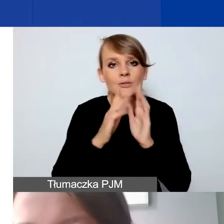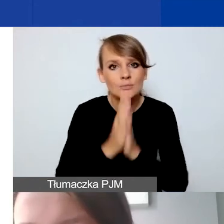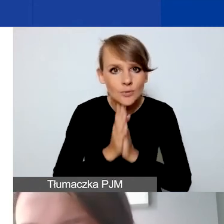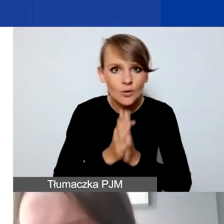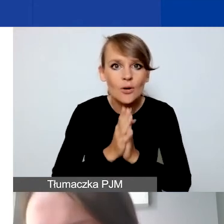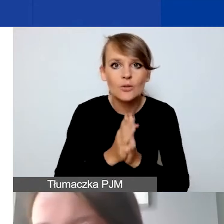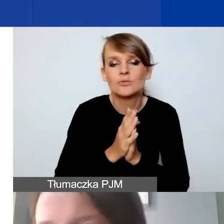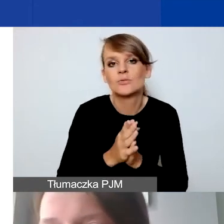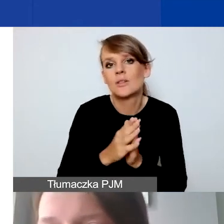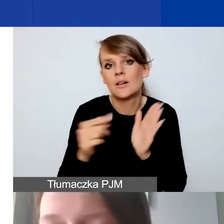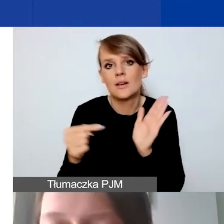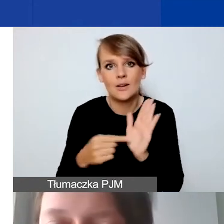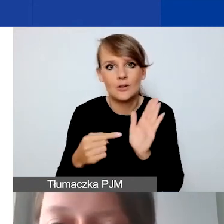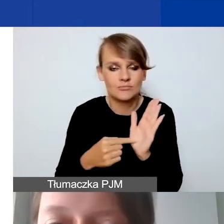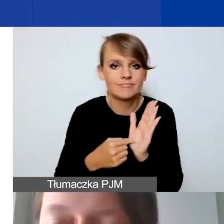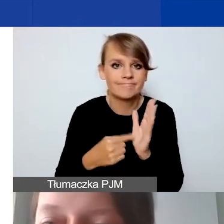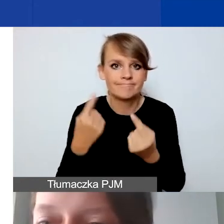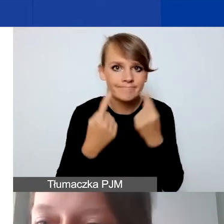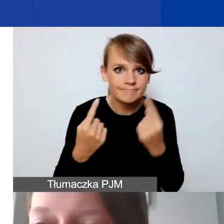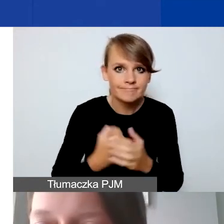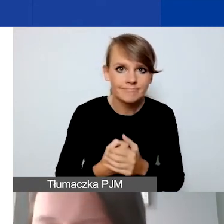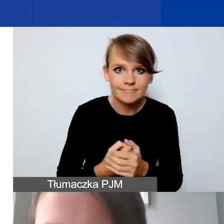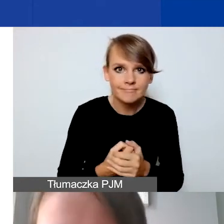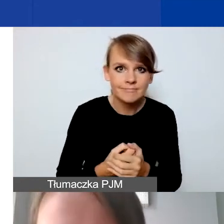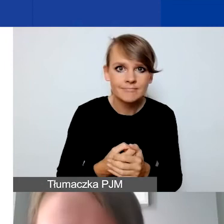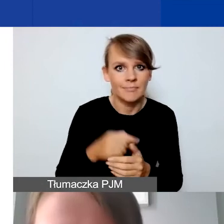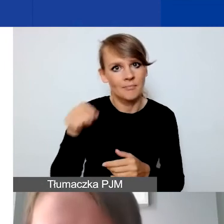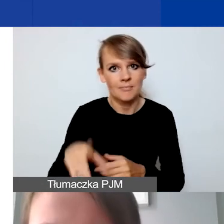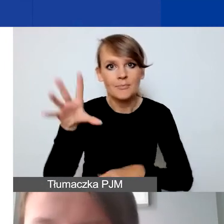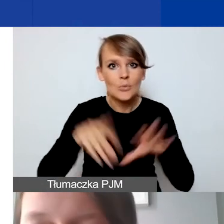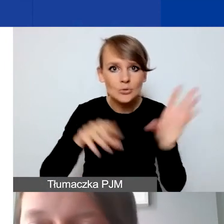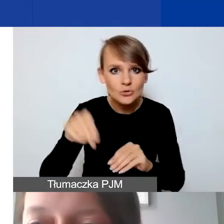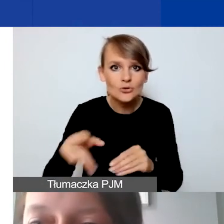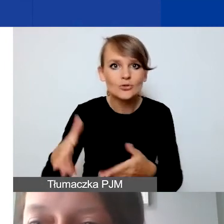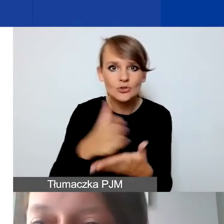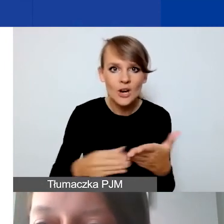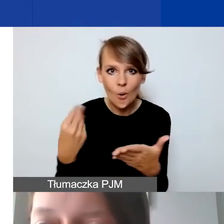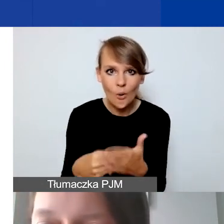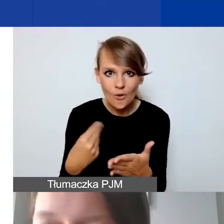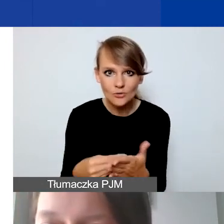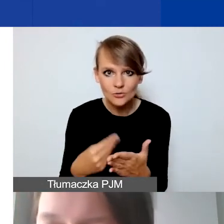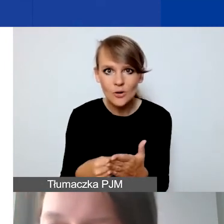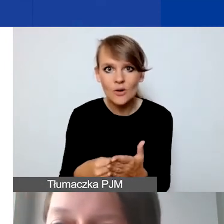Ponieważ na ten budżet, ta część kosztowa, ma państwa wspierać